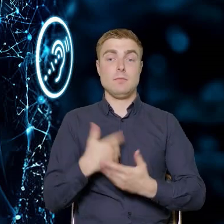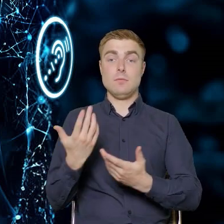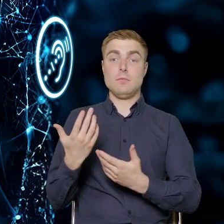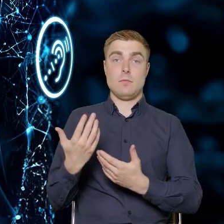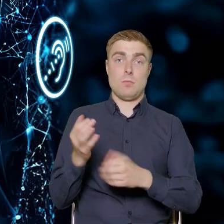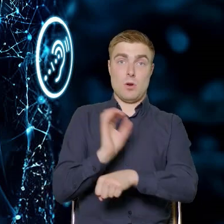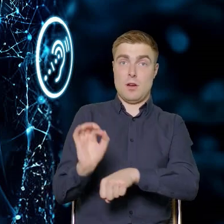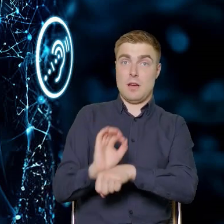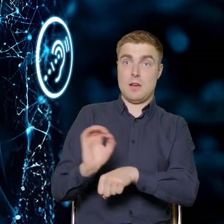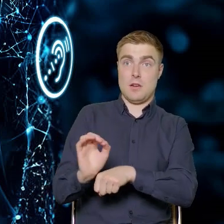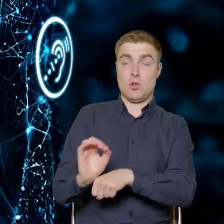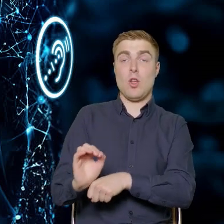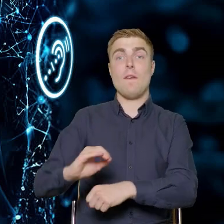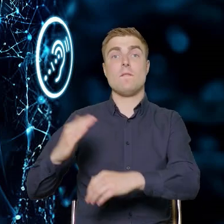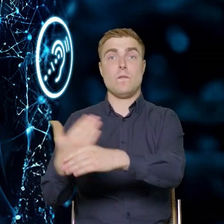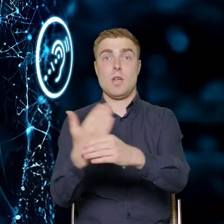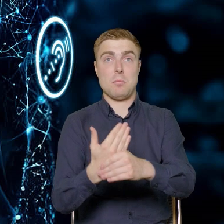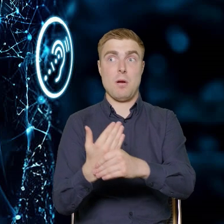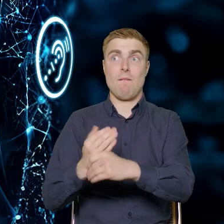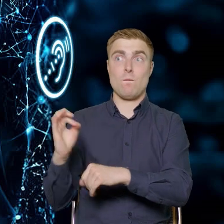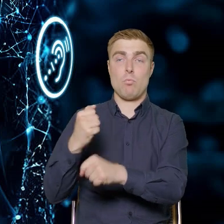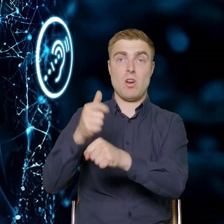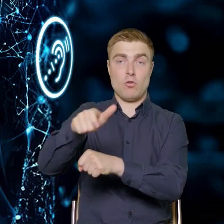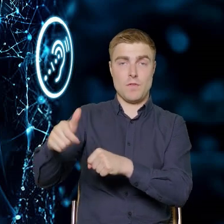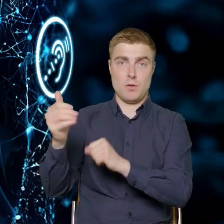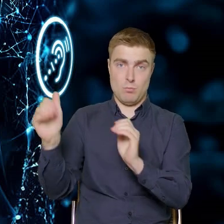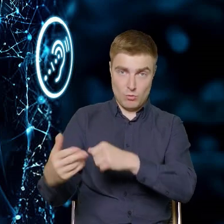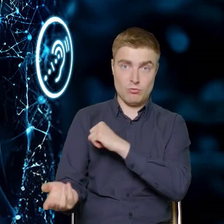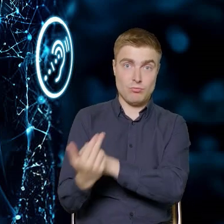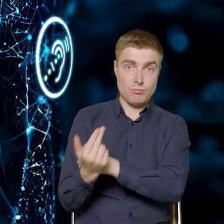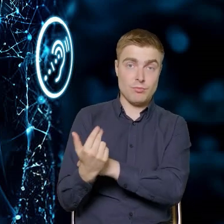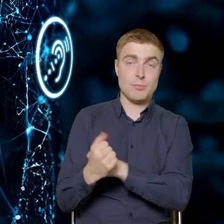pracownice przedsiębiorstw. My definiujemy tą grupę docelowo